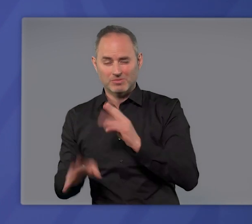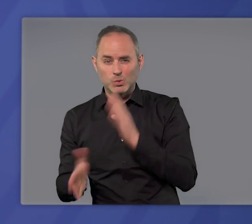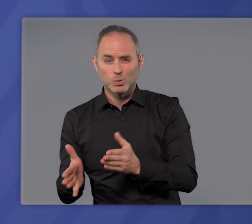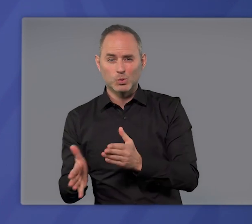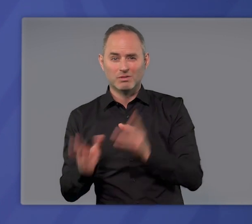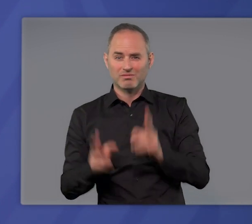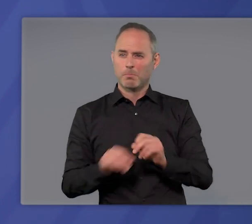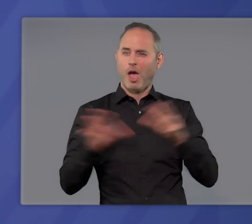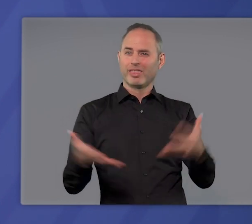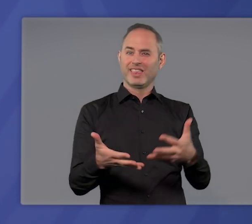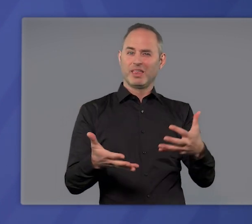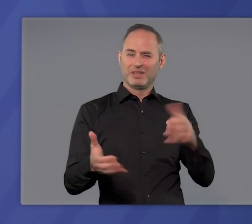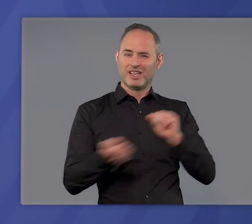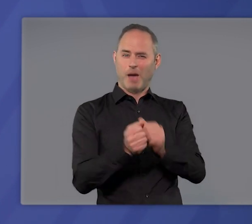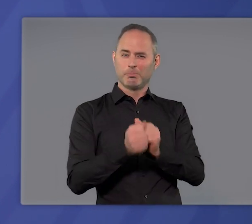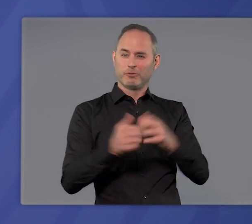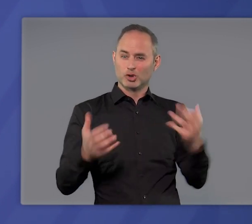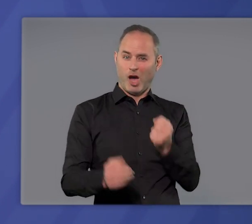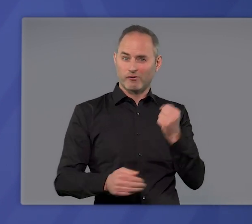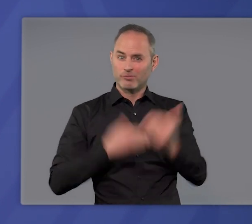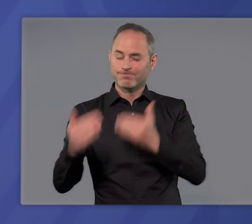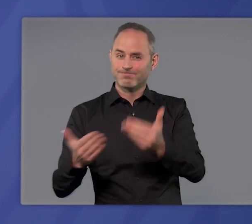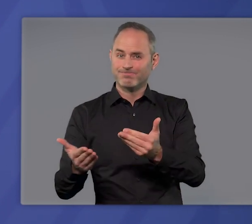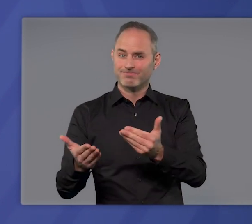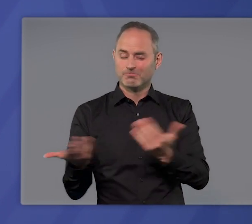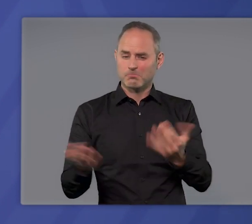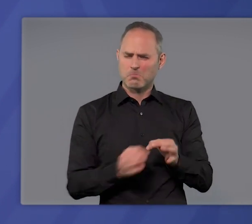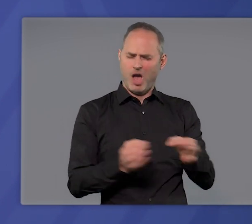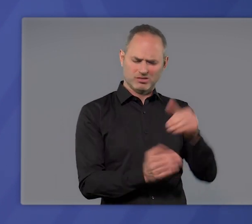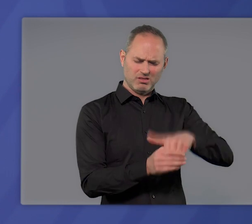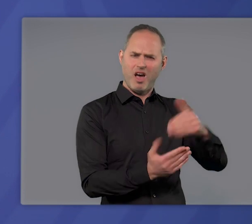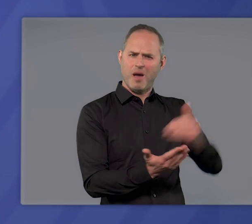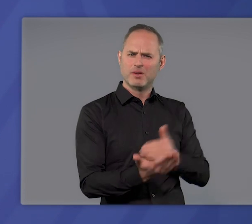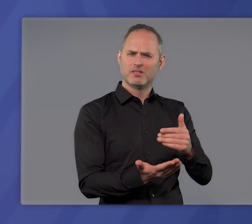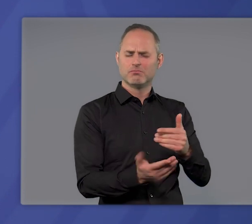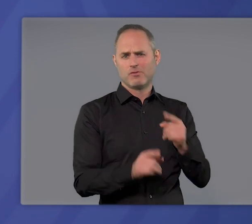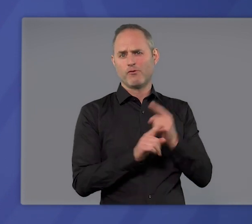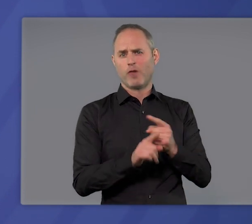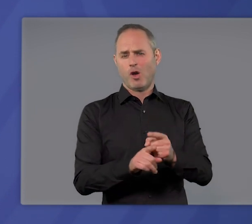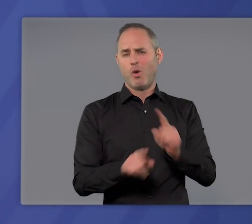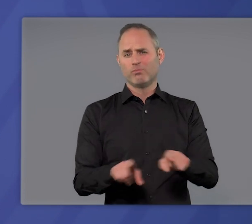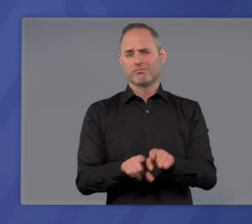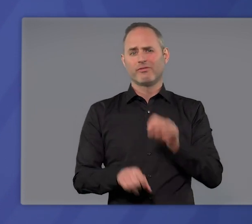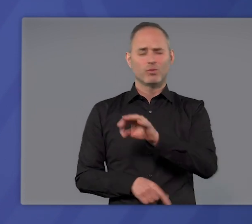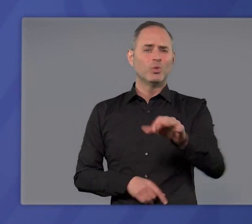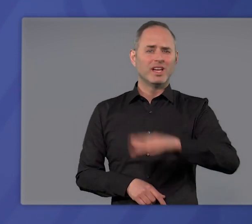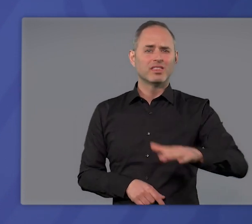um im Kampf gegen die Pandemie voranzukommen? Sind die Maßnahmen auch die Folgen für unsere Kinder in Schulen und Kitas –